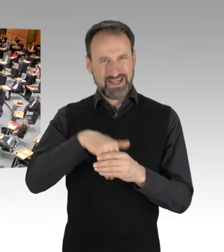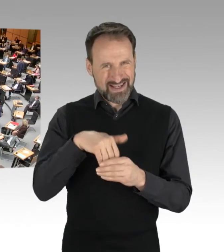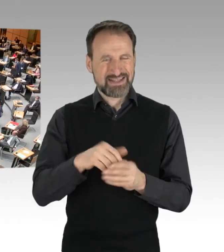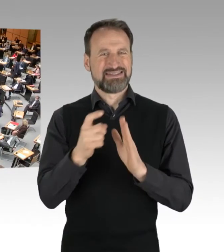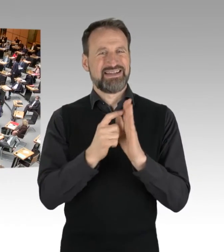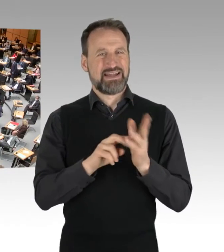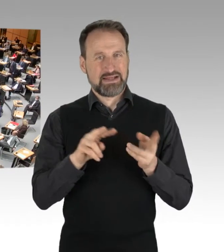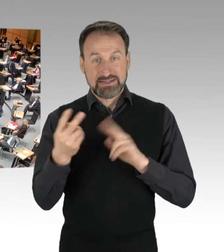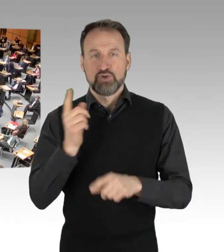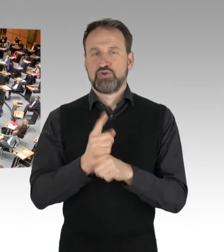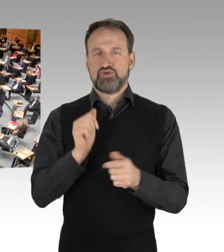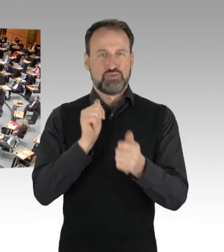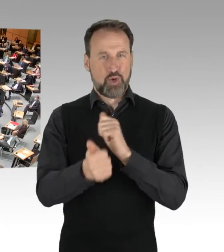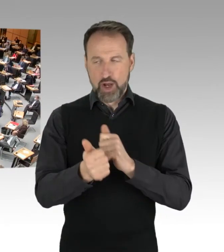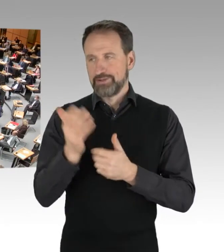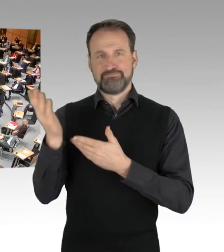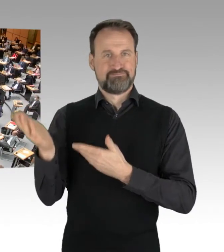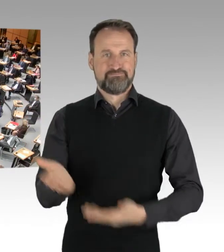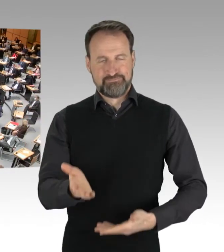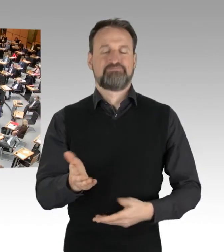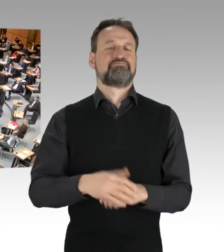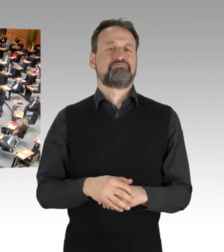Bitte sehr, Frau Senatorin Spranger.